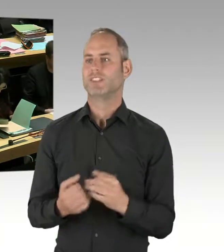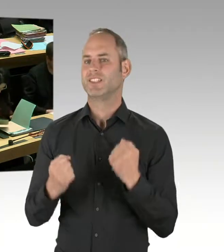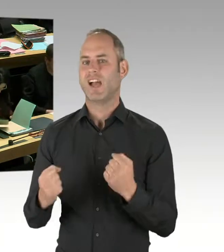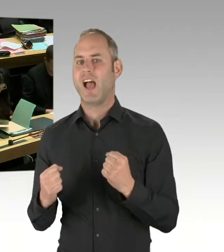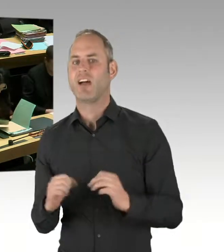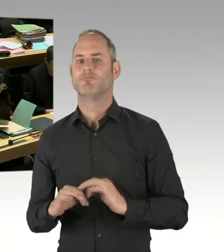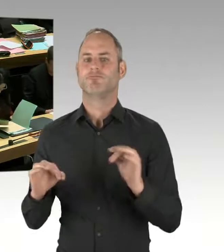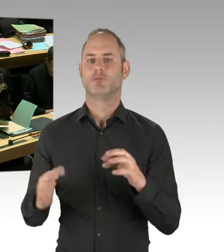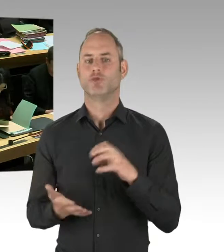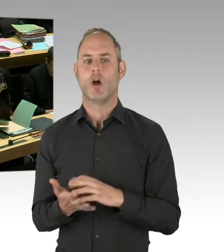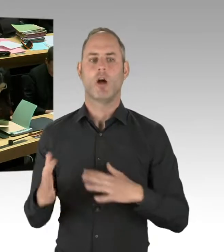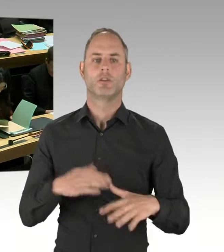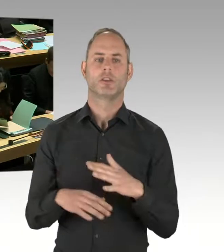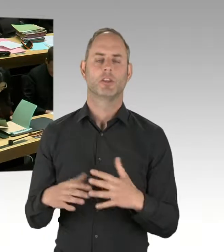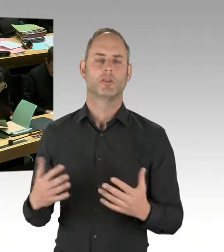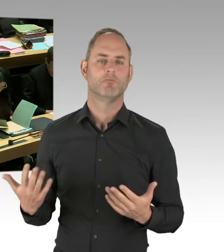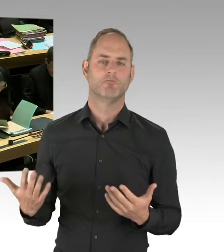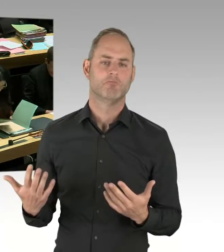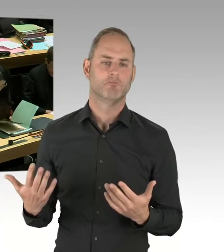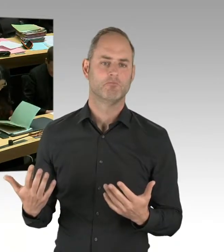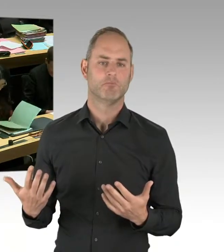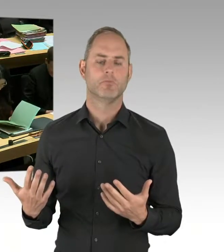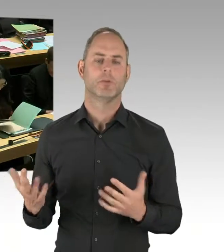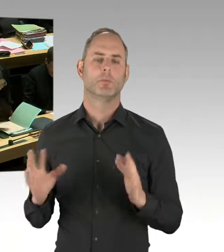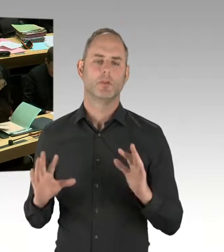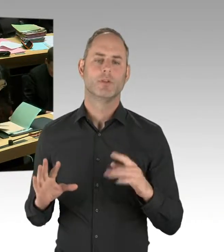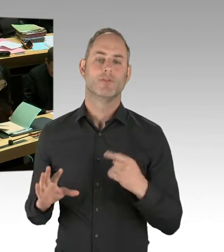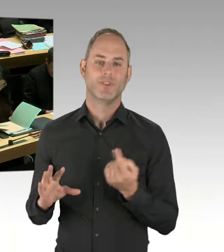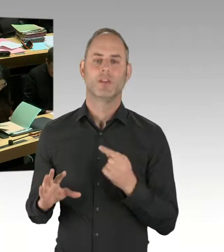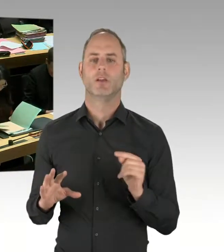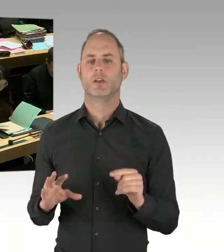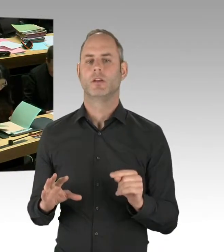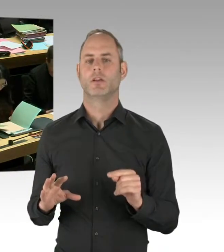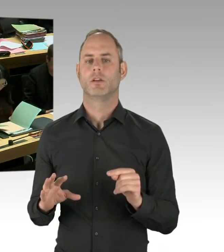auswerten müssen. Und das wird nach drei Jahren geschehen, also im nächsten Jahr.